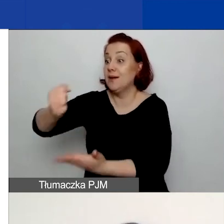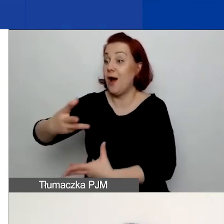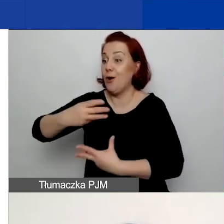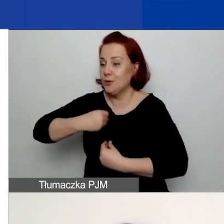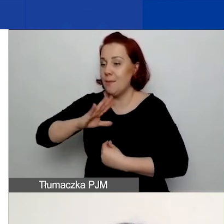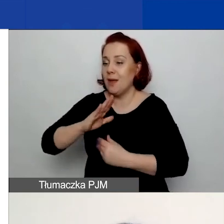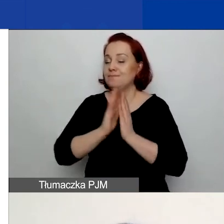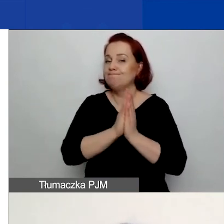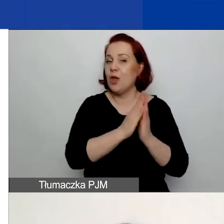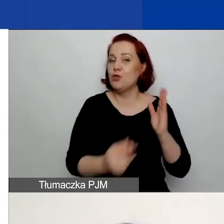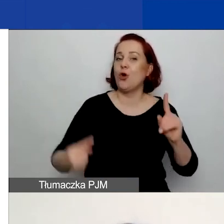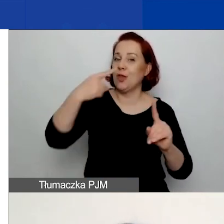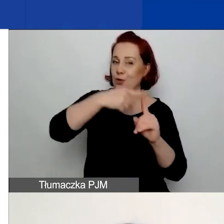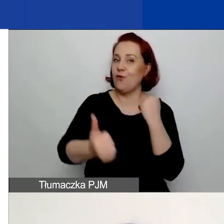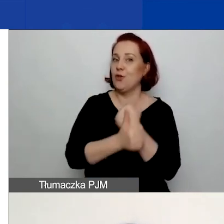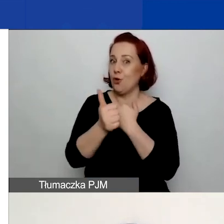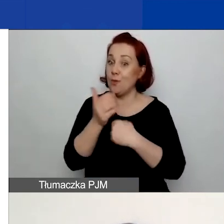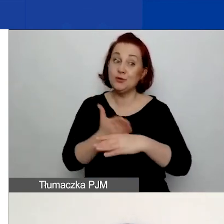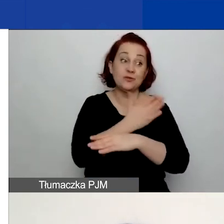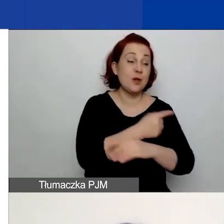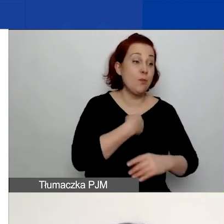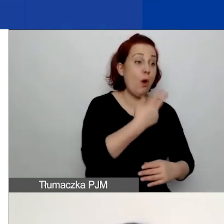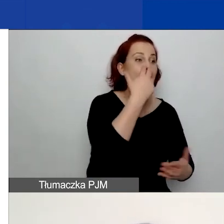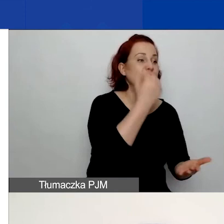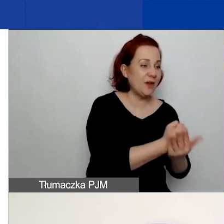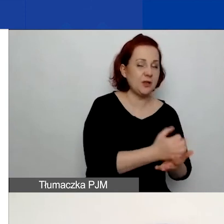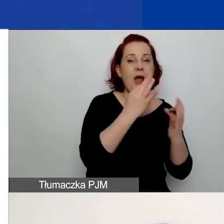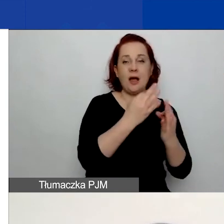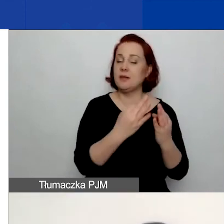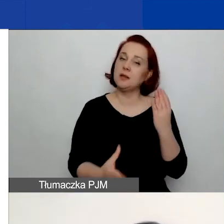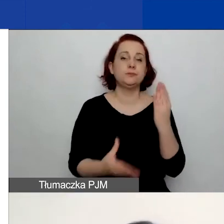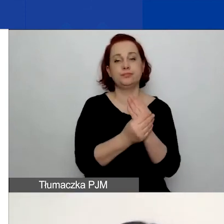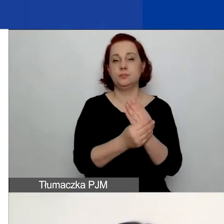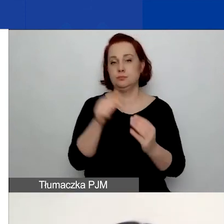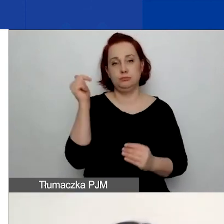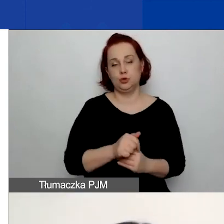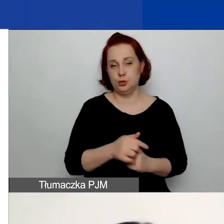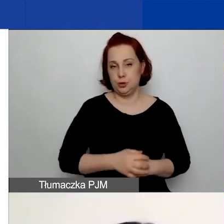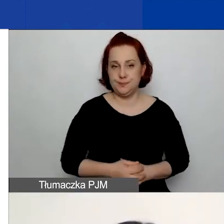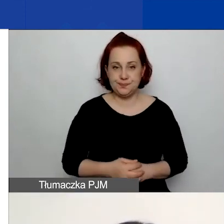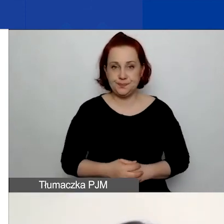które właśnie będą potwierdzały prawdziwość tych deklaracji. Więc nic nie załączacie na etapie wniosku.